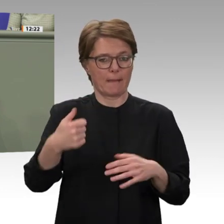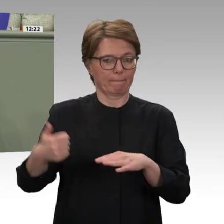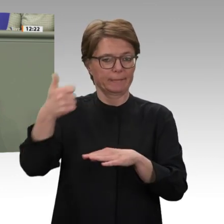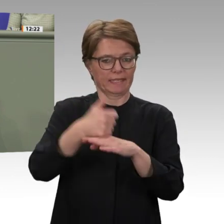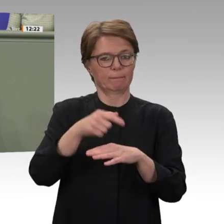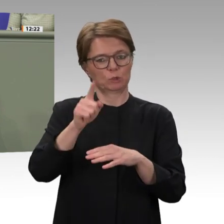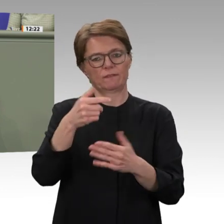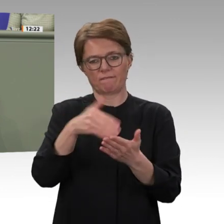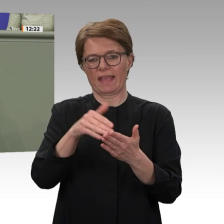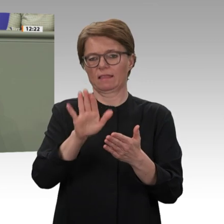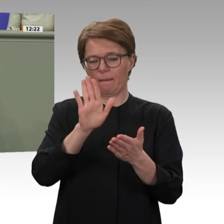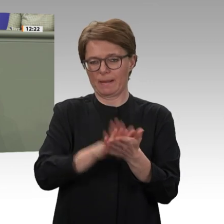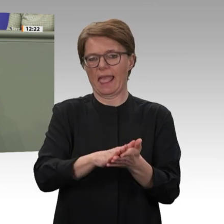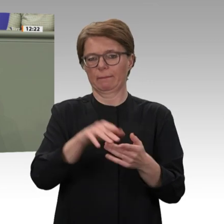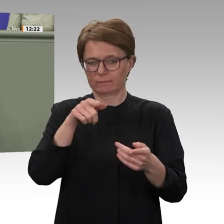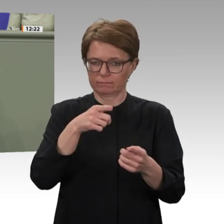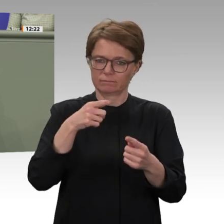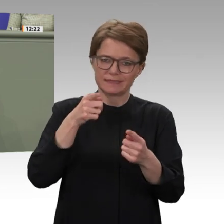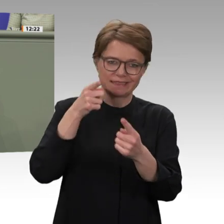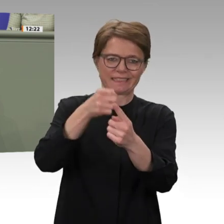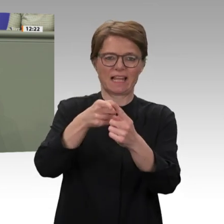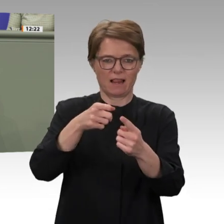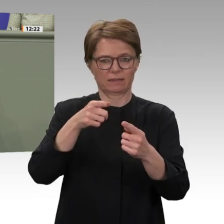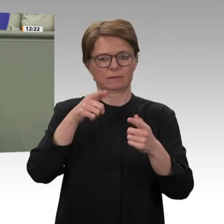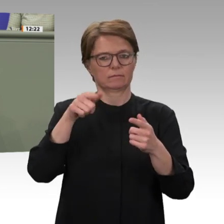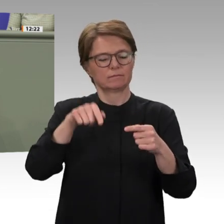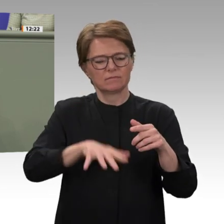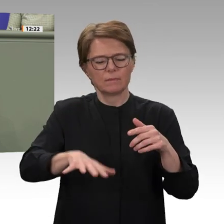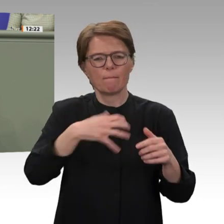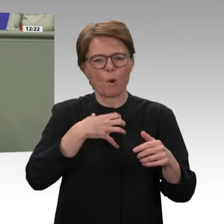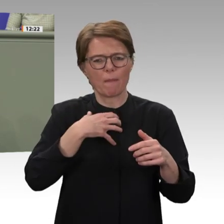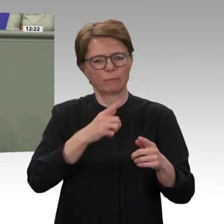wurde erst im Jahr 2007 durch die Vereinten Nationen initiiert, nachdem der Bürgerkrieg